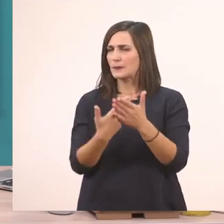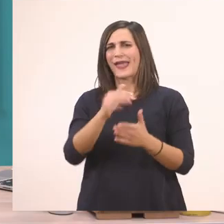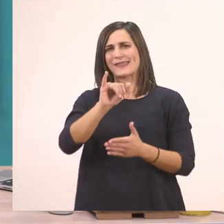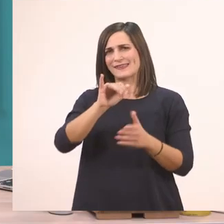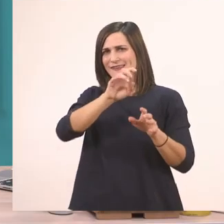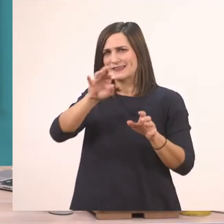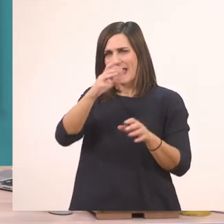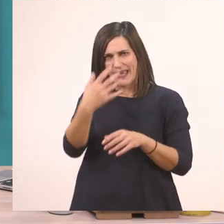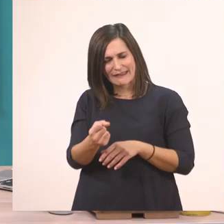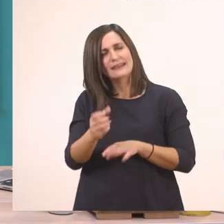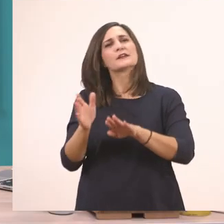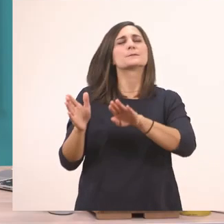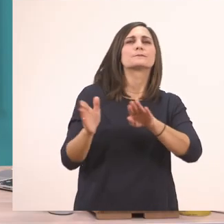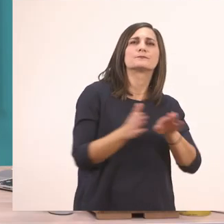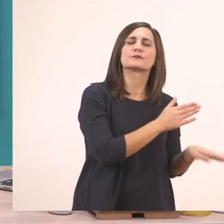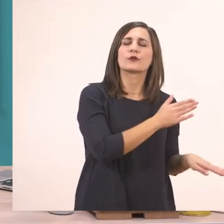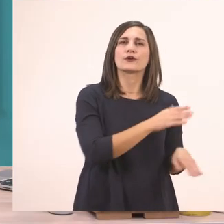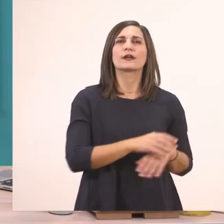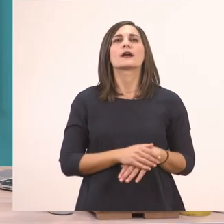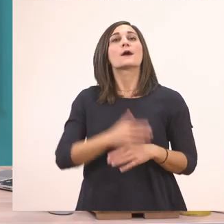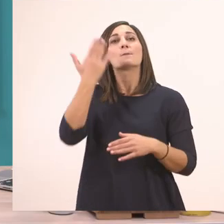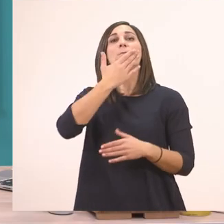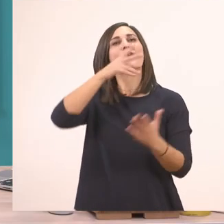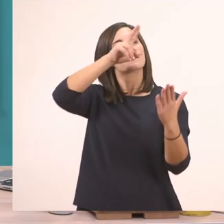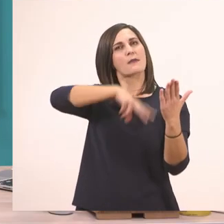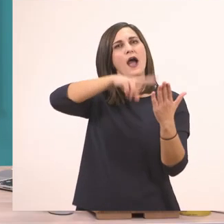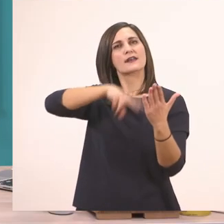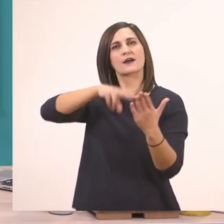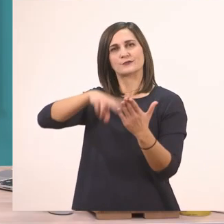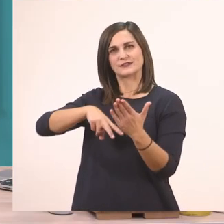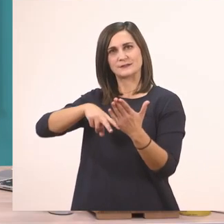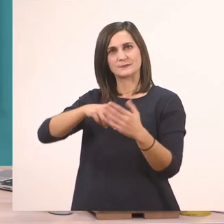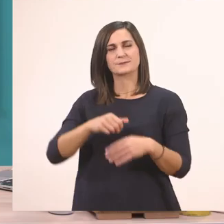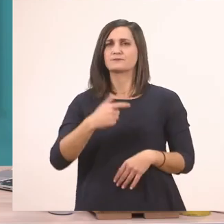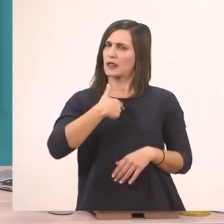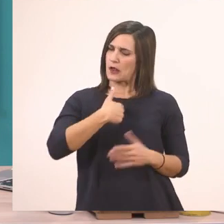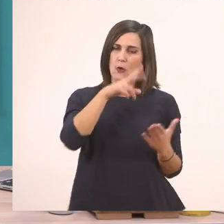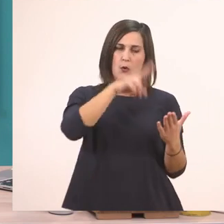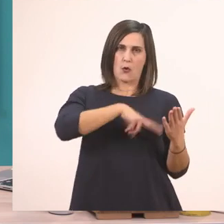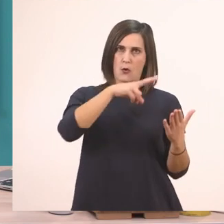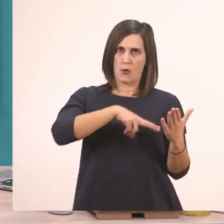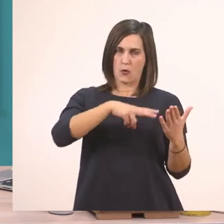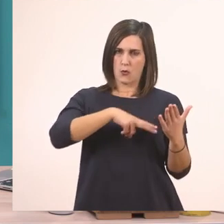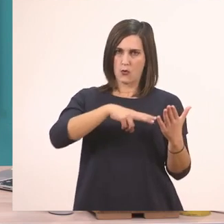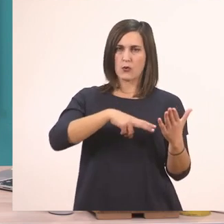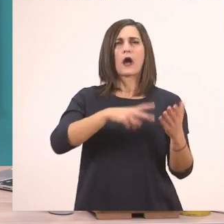θα πάμε να διαβάσουμε το μάθημά μας. Θα το διαβάσω εγώ μια φορά δυνατά και αργά.